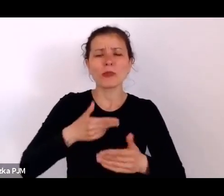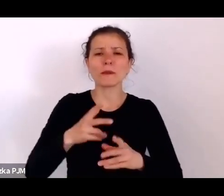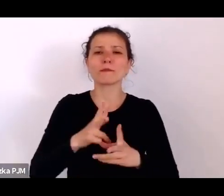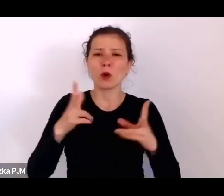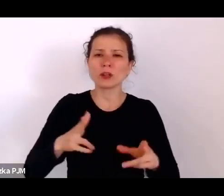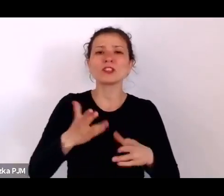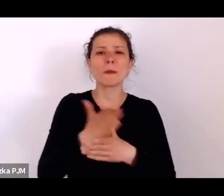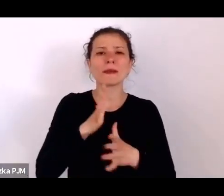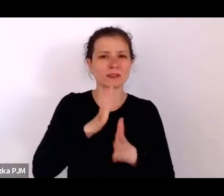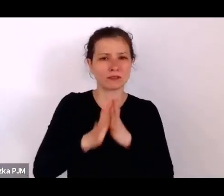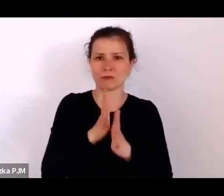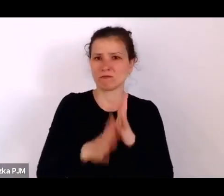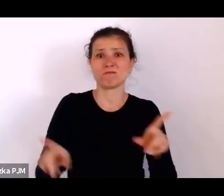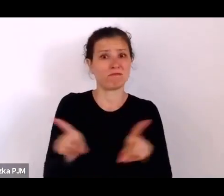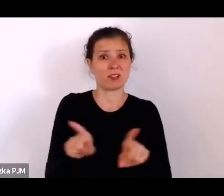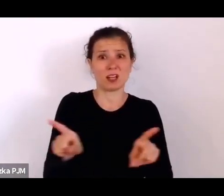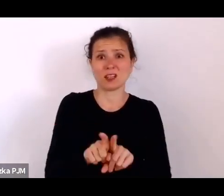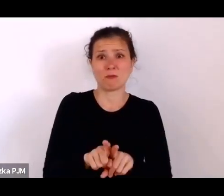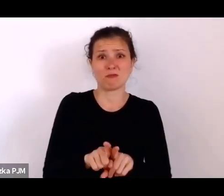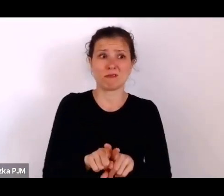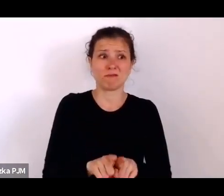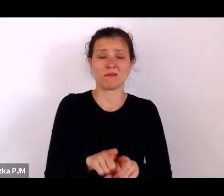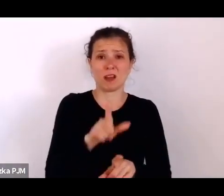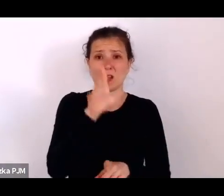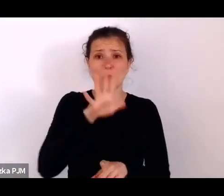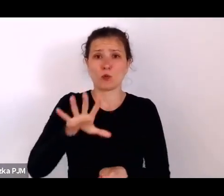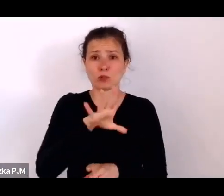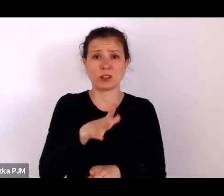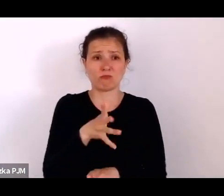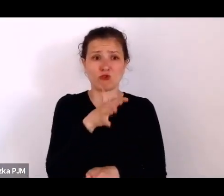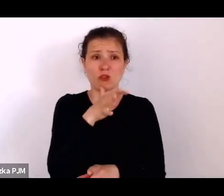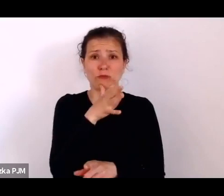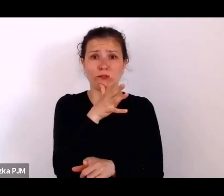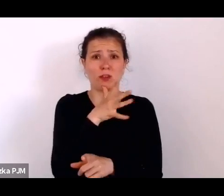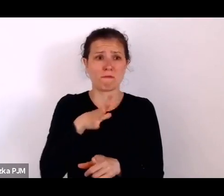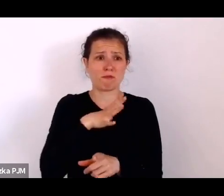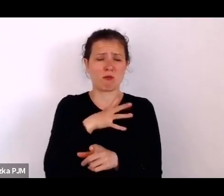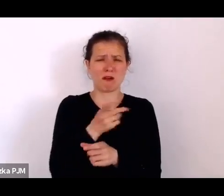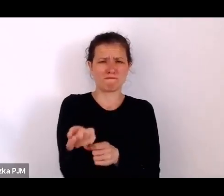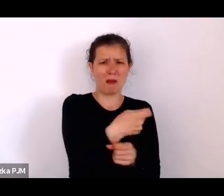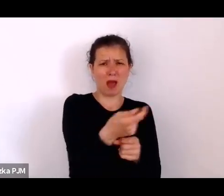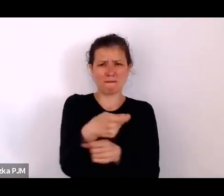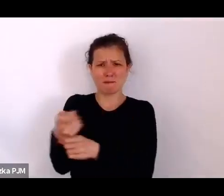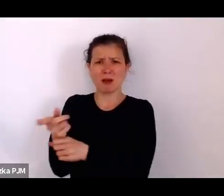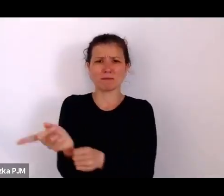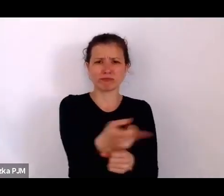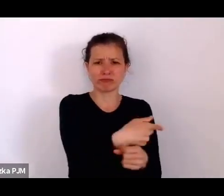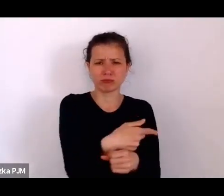do pogromu dochodziło, więc ta opresja polityczna też dawała o sobie znać.